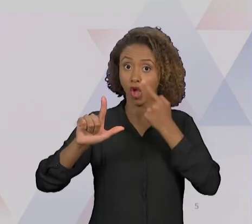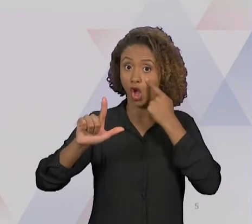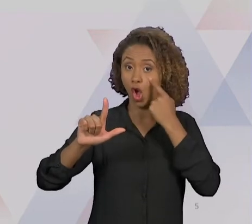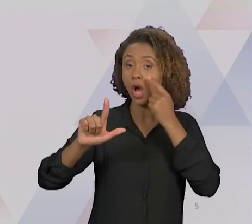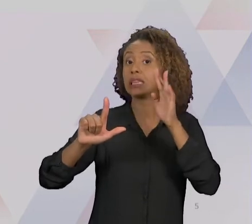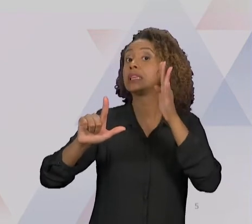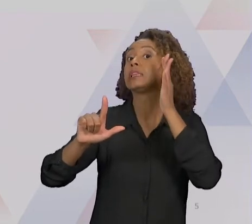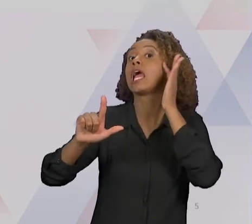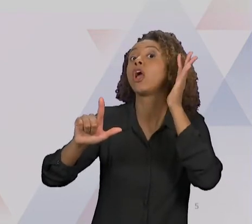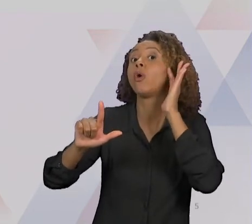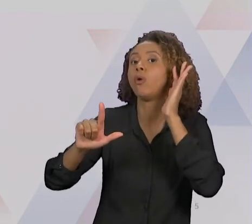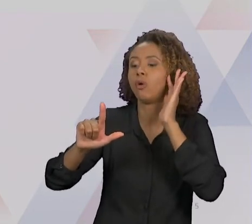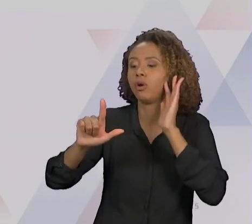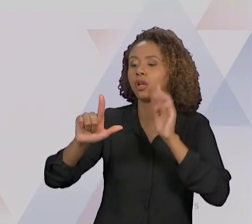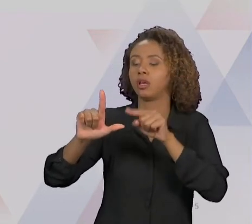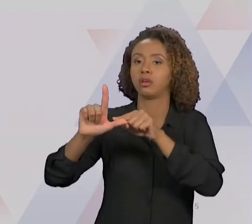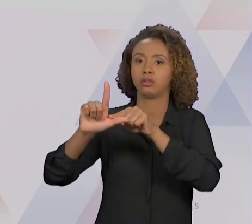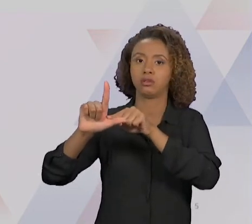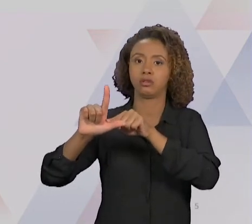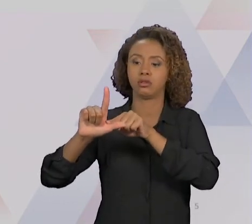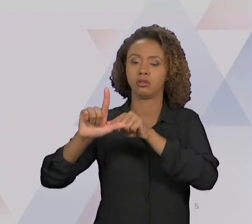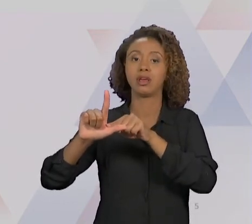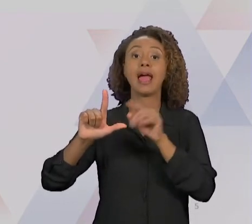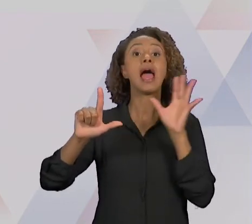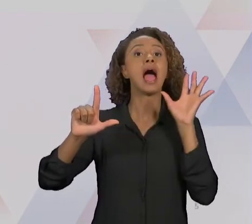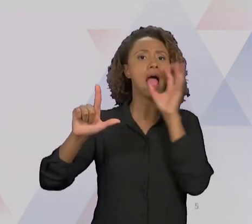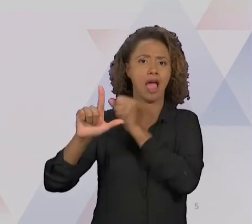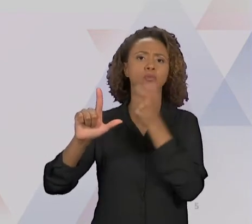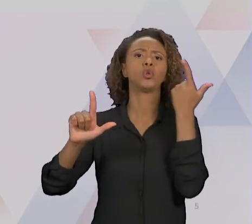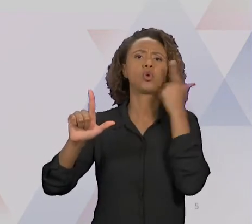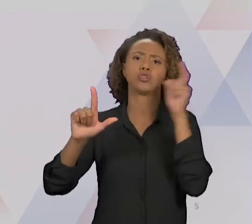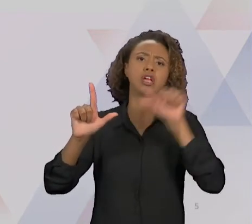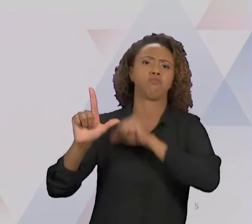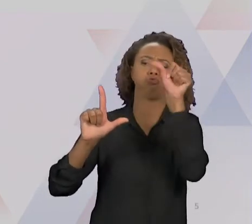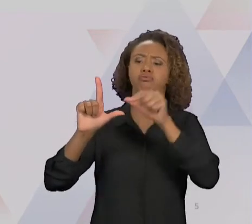GRAU DE MELHORIA NUM TEMPO MUITO MENOR, MAS QUAL